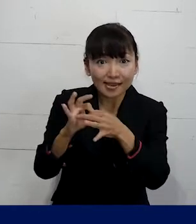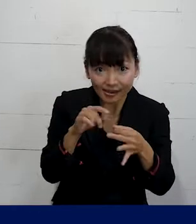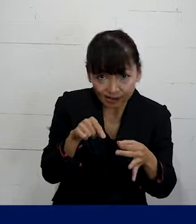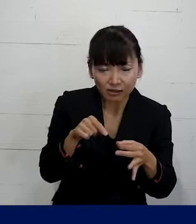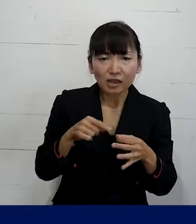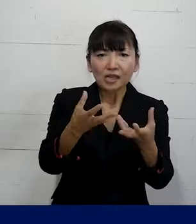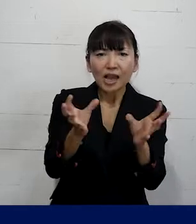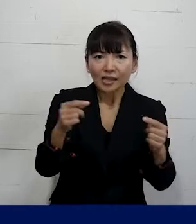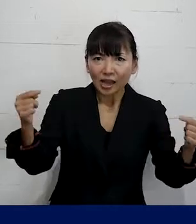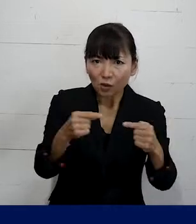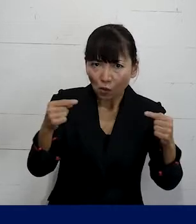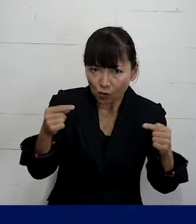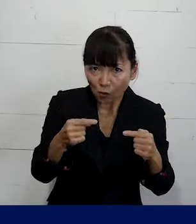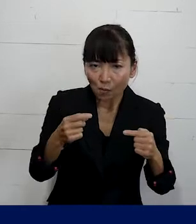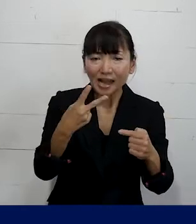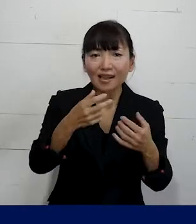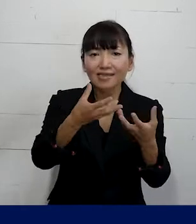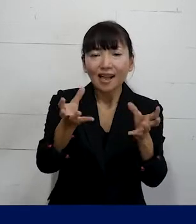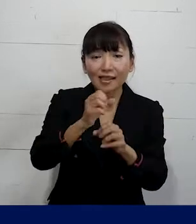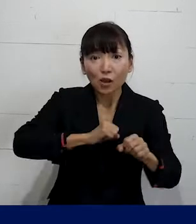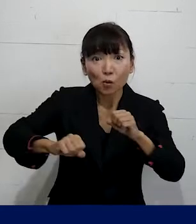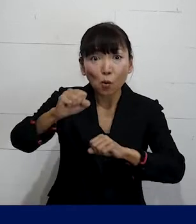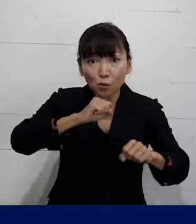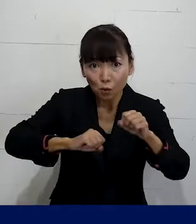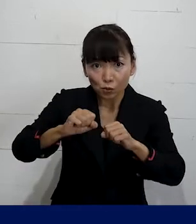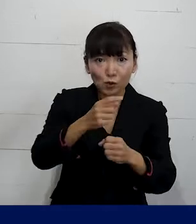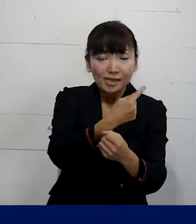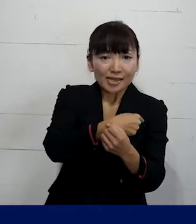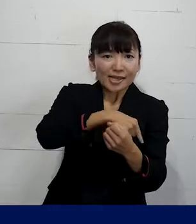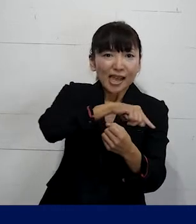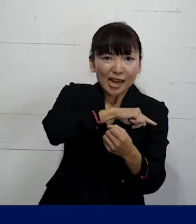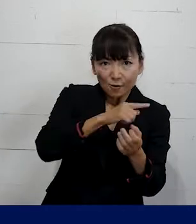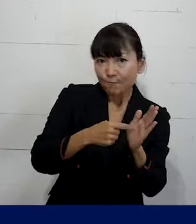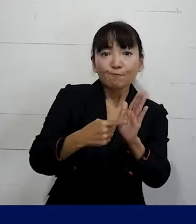団体交渉や団体行動をする権利を使いながら